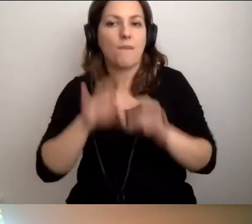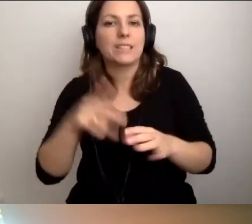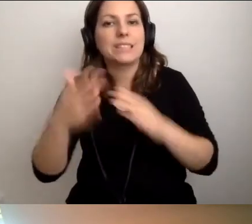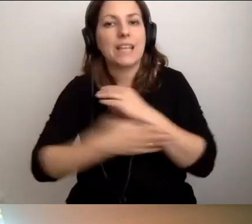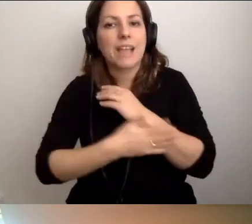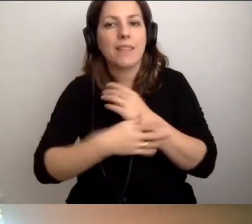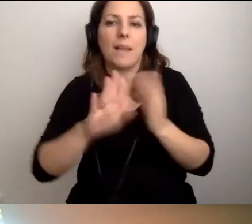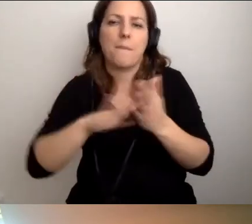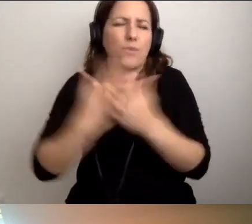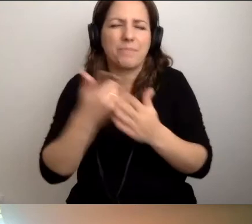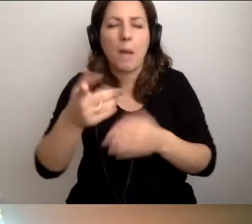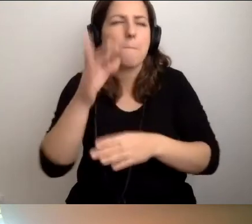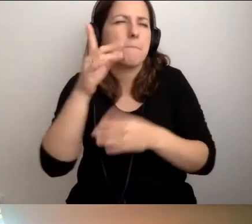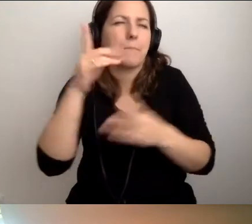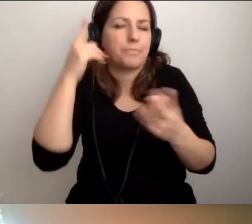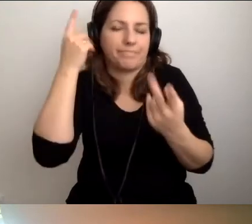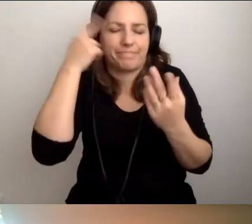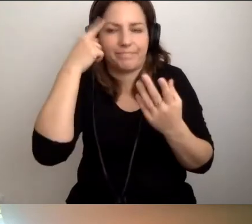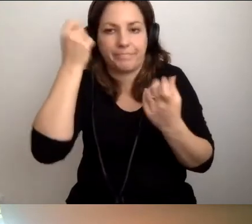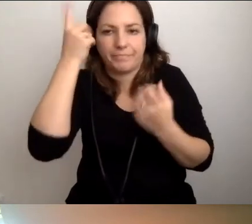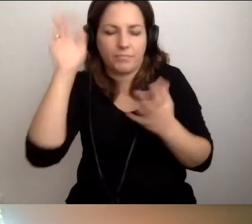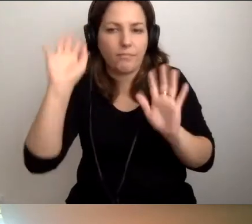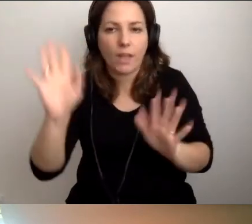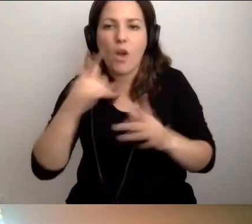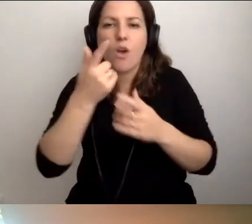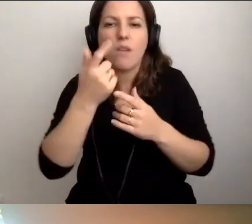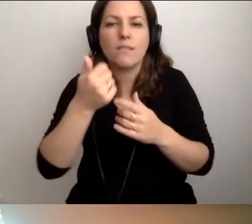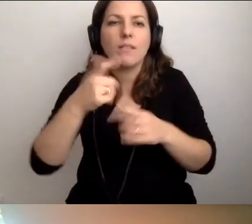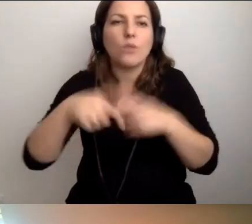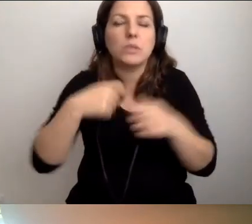na przykład, to jedno z rozwiązań, które gdzieś wyczytałem-